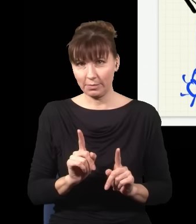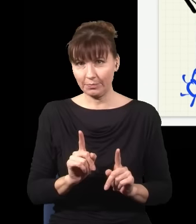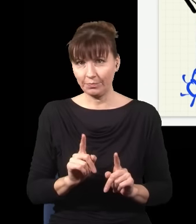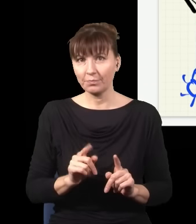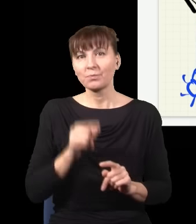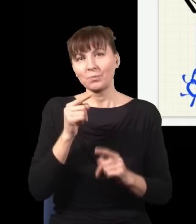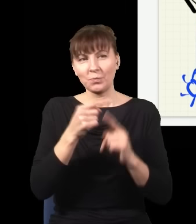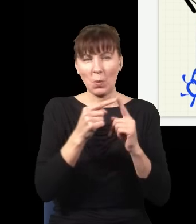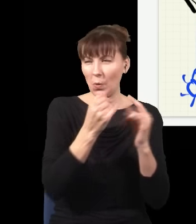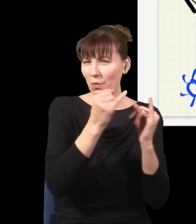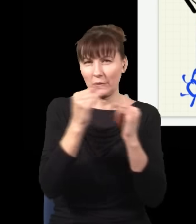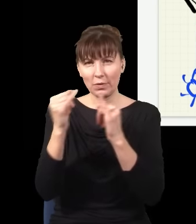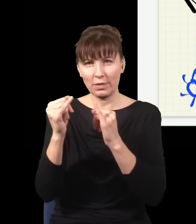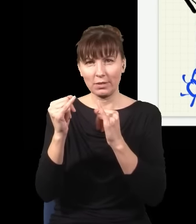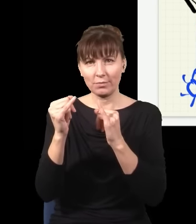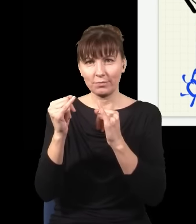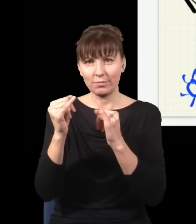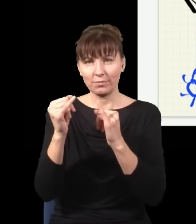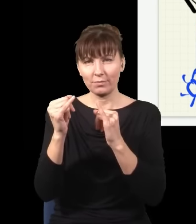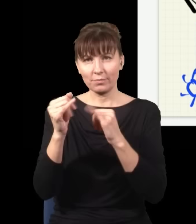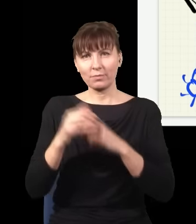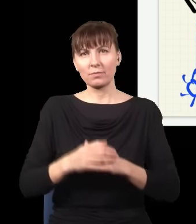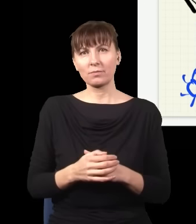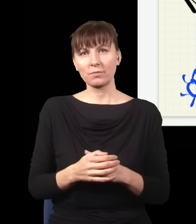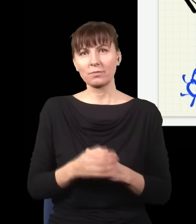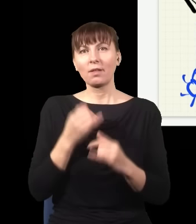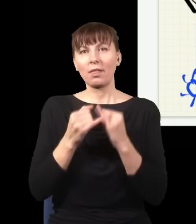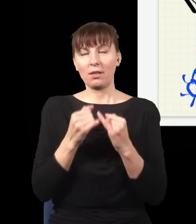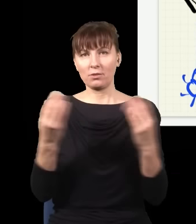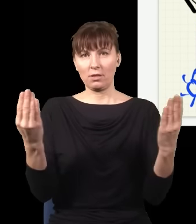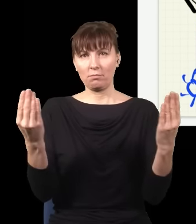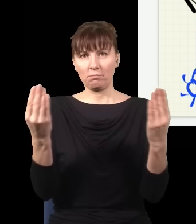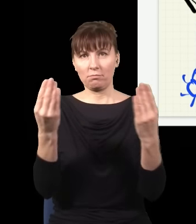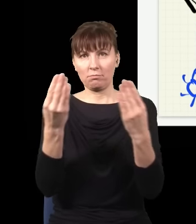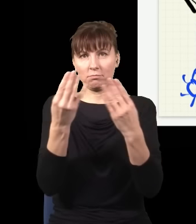one się od siebie trochę różnią. I jakbym nałożył jeden na drugi i zobaczył, co się stanie,